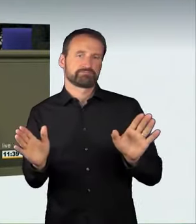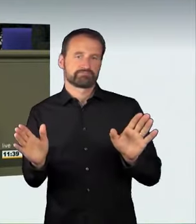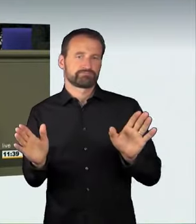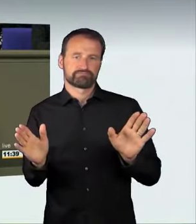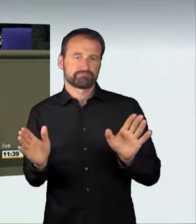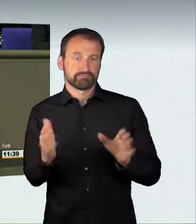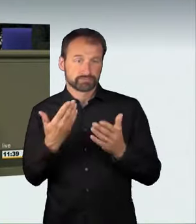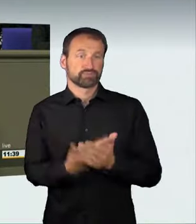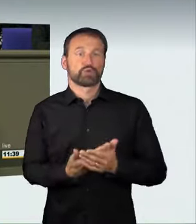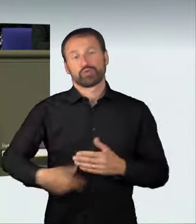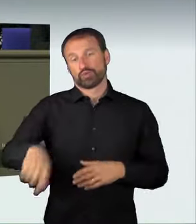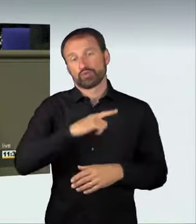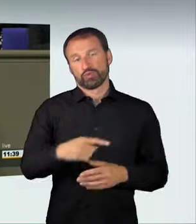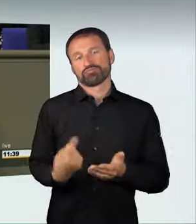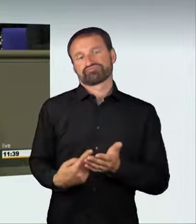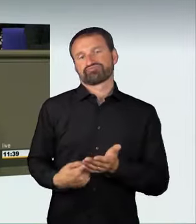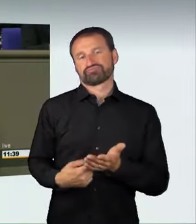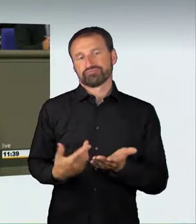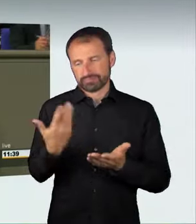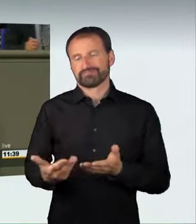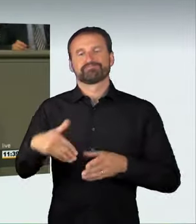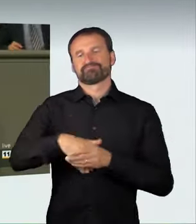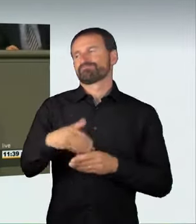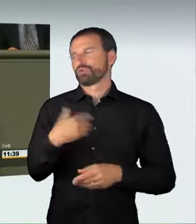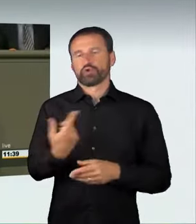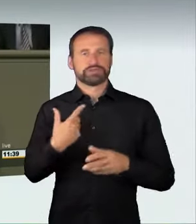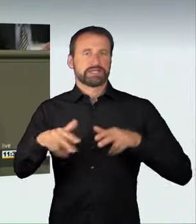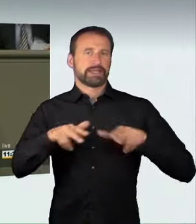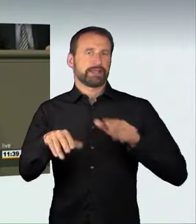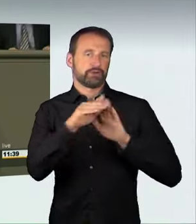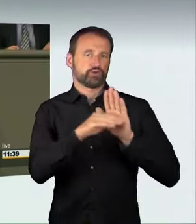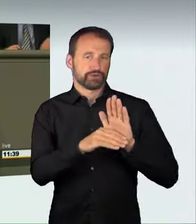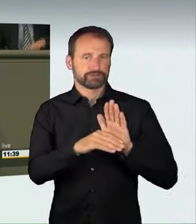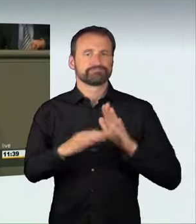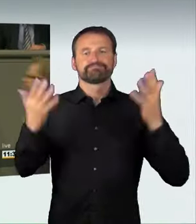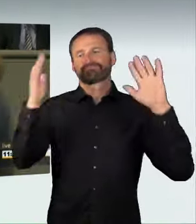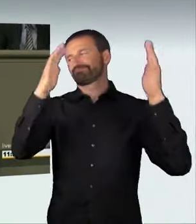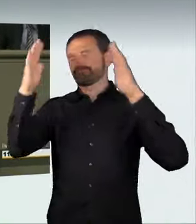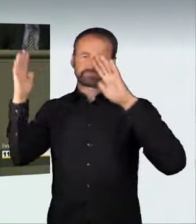die sich so verantwortungslos verhalten, mit ihren Fahrzeugen